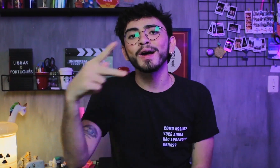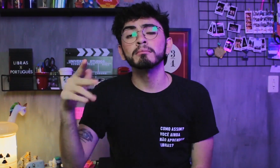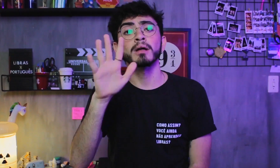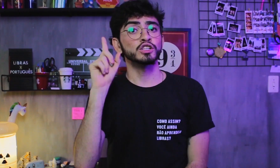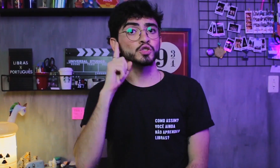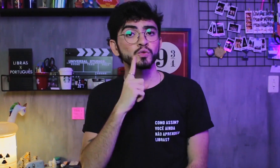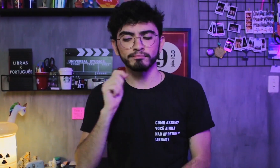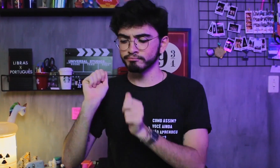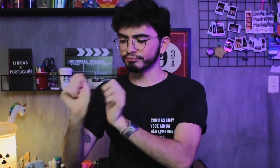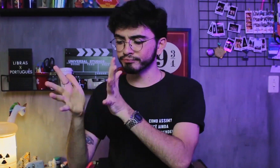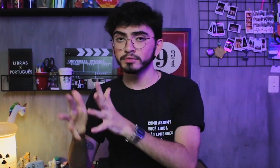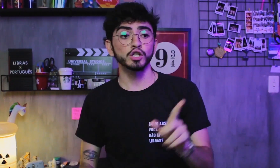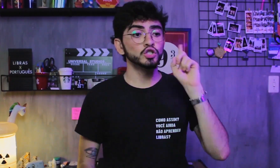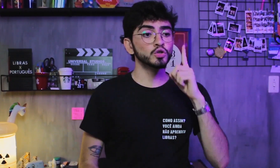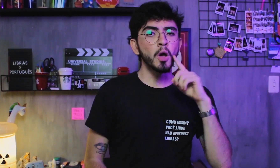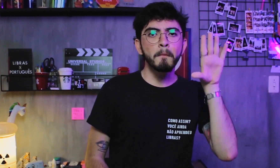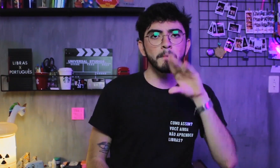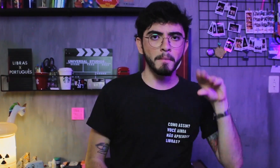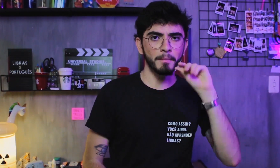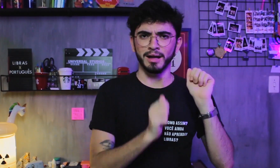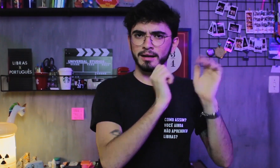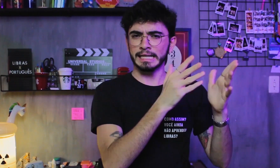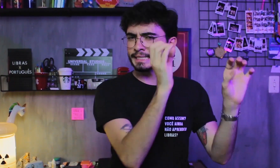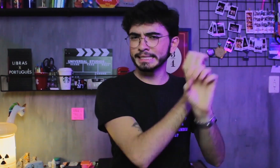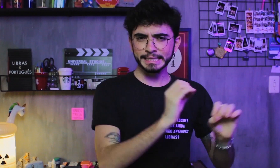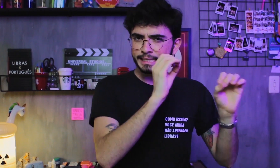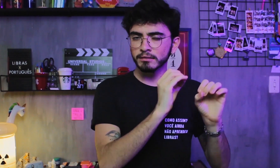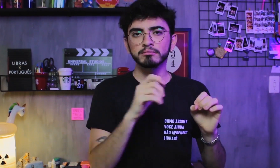como surdos que falam só em Libras e surdos que falam só em Português.